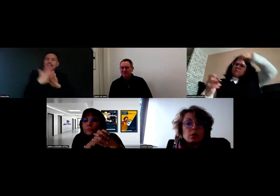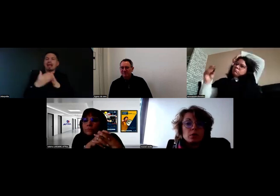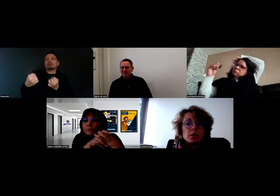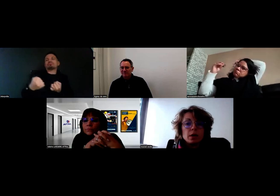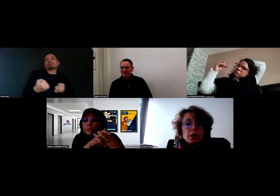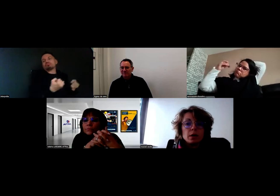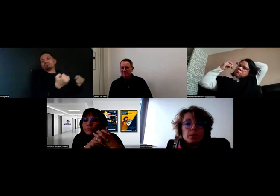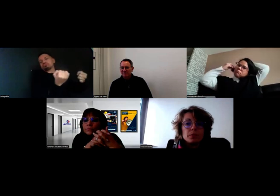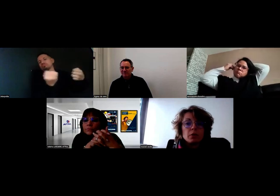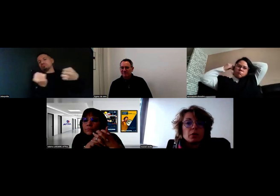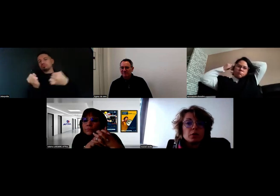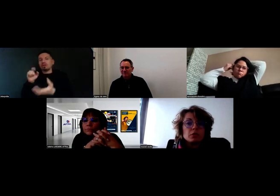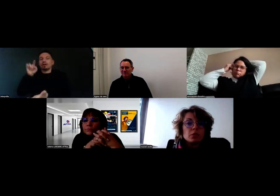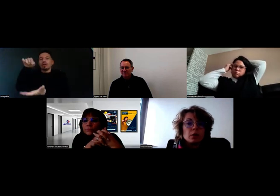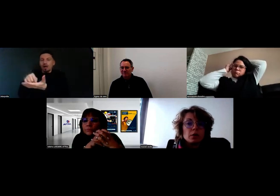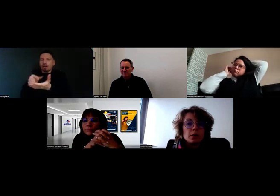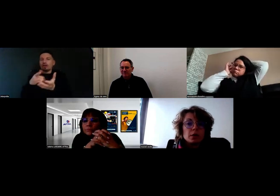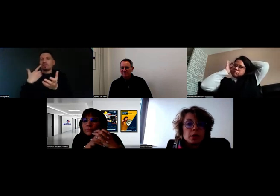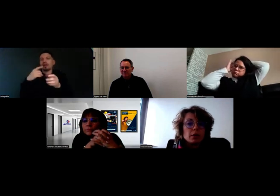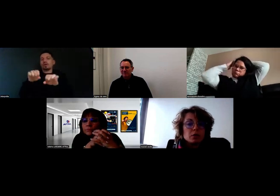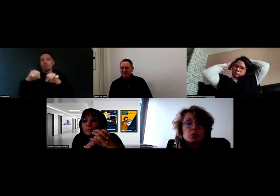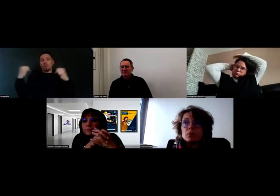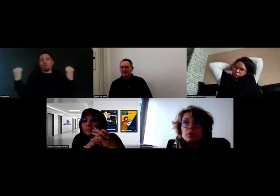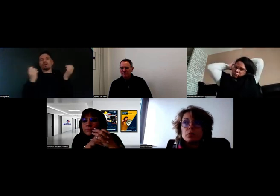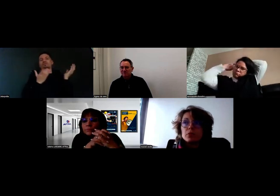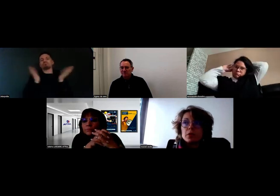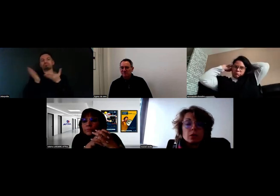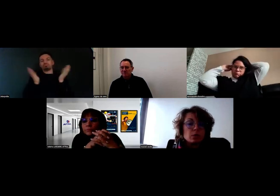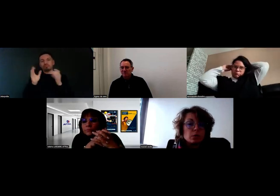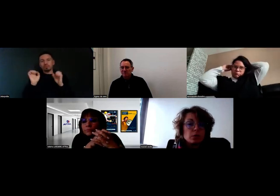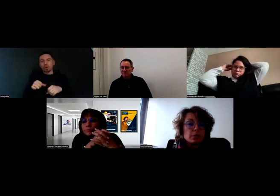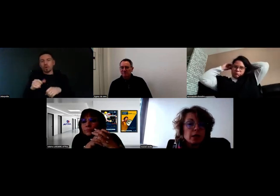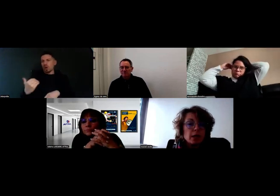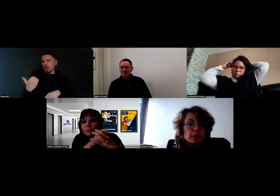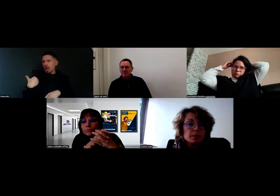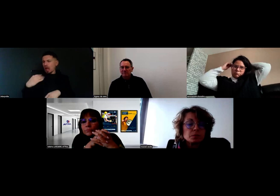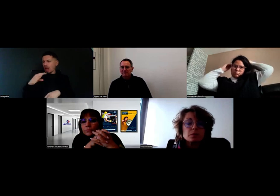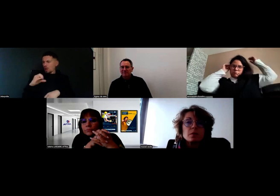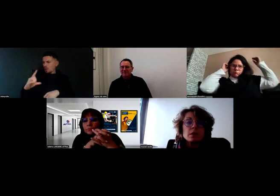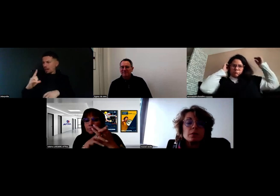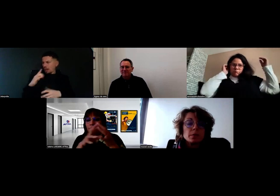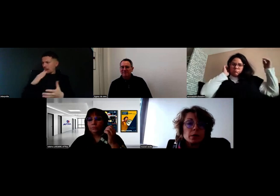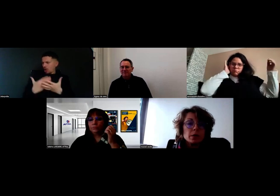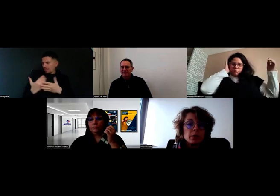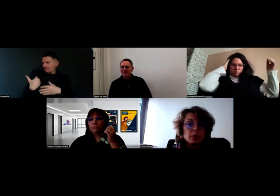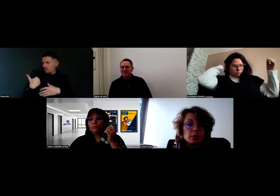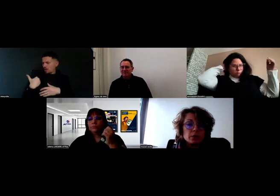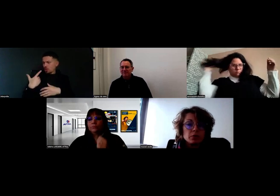Will a eu un rendez-vous ici avec son professeur de l'AFTRAL, ce n'est pas moi qui ai fait le rendez-vous,